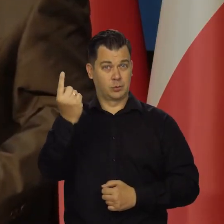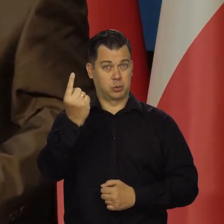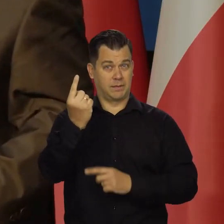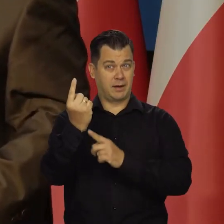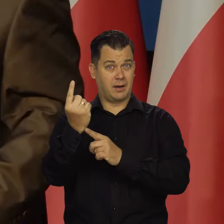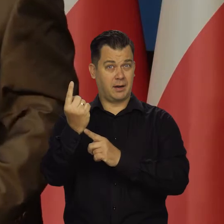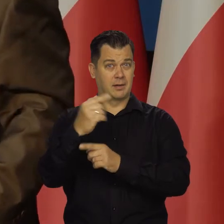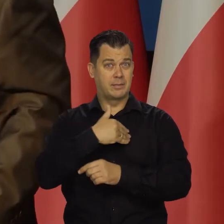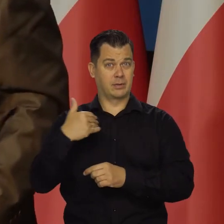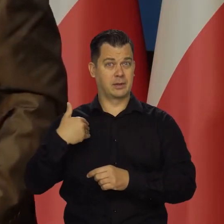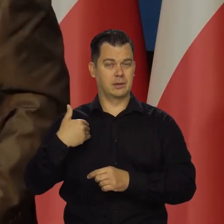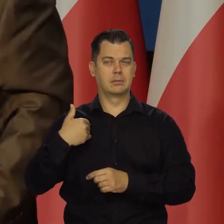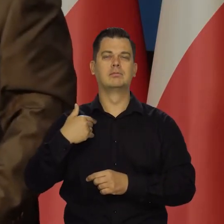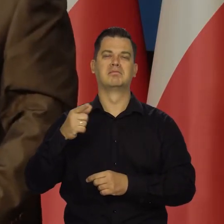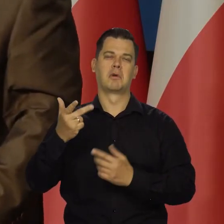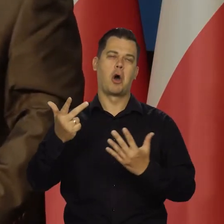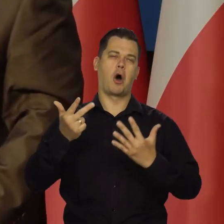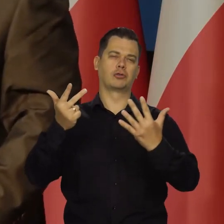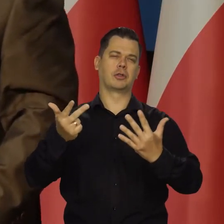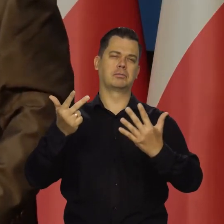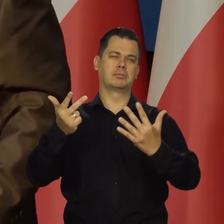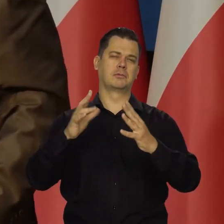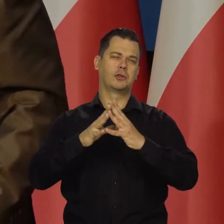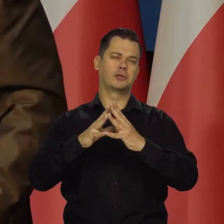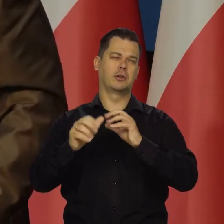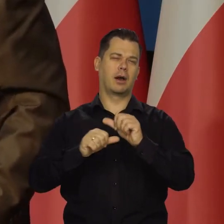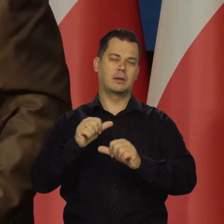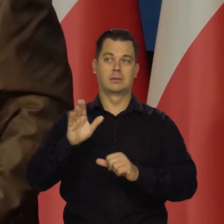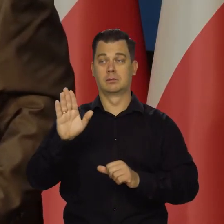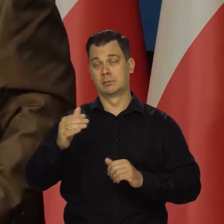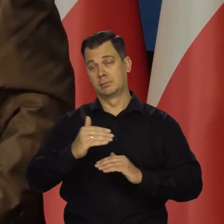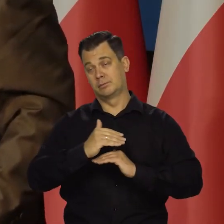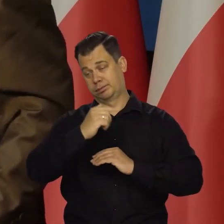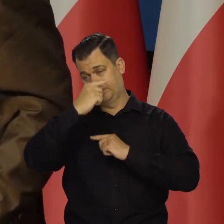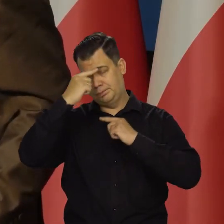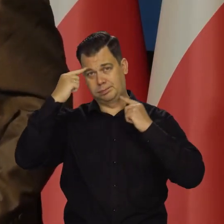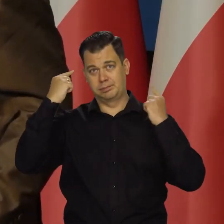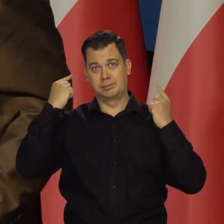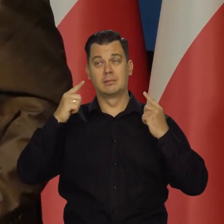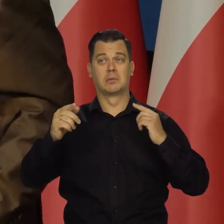mamy szanse, że za 8-10 lat będziemy na tym poziomie co oni.